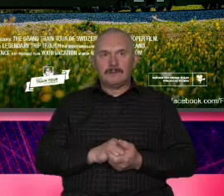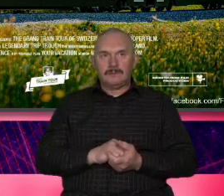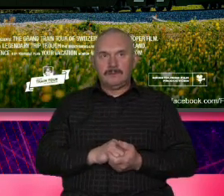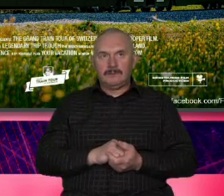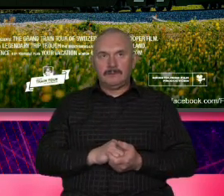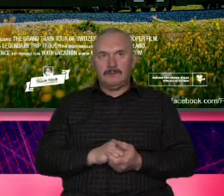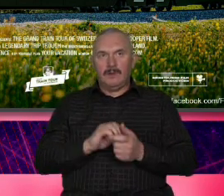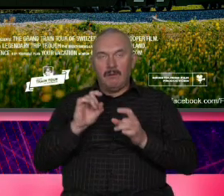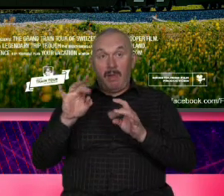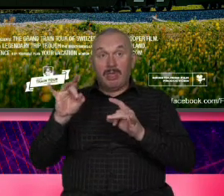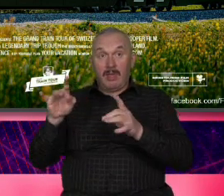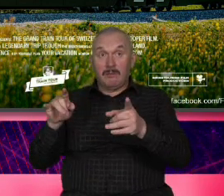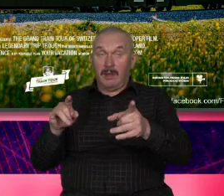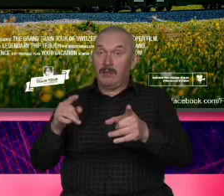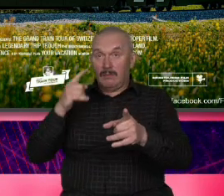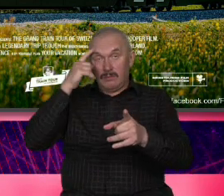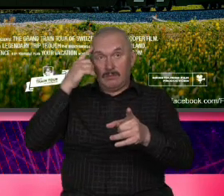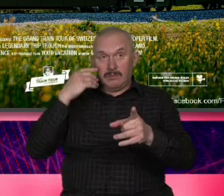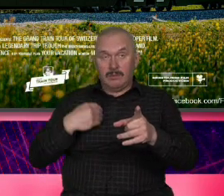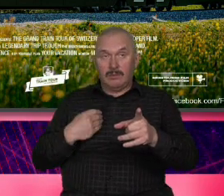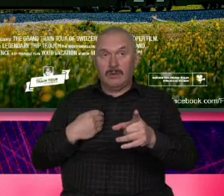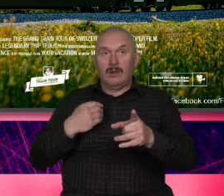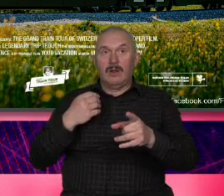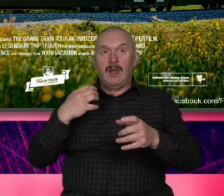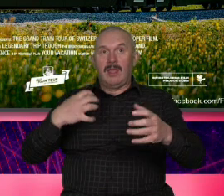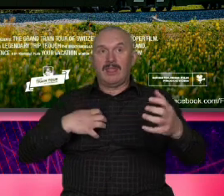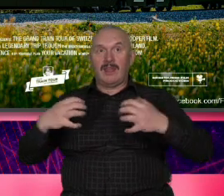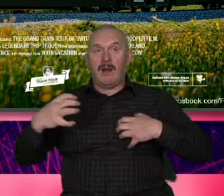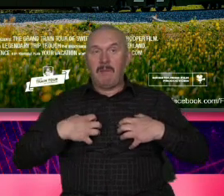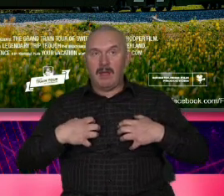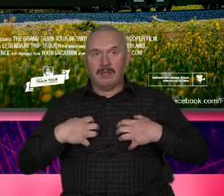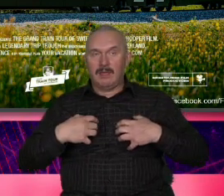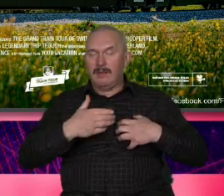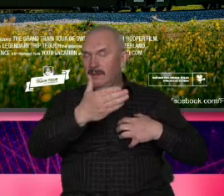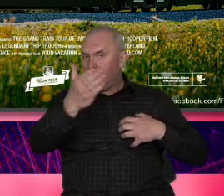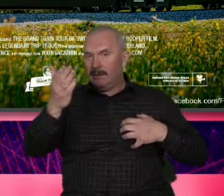Jeżeli nie potrzebujesz dramatu to wtedy wybierz Szwajcarię